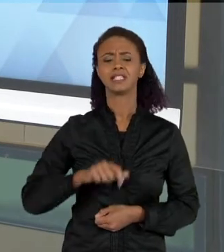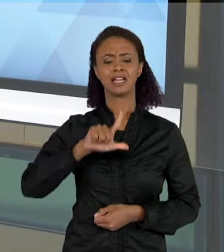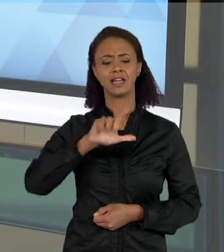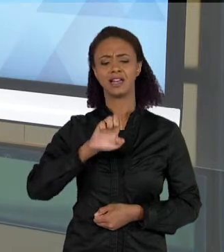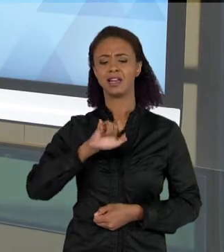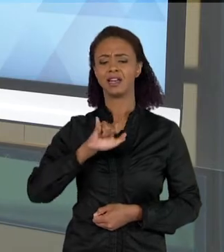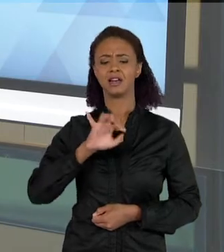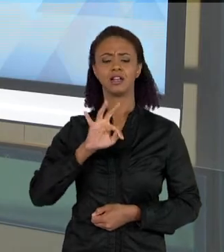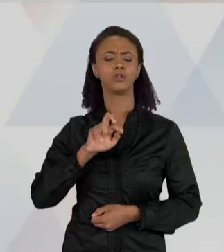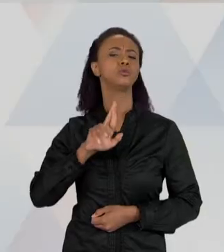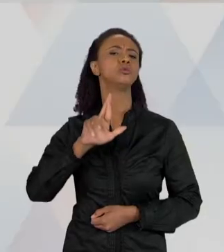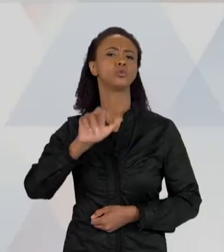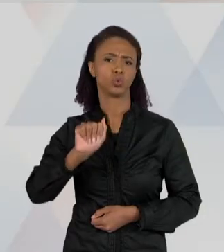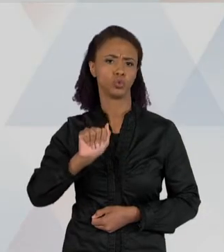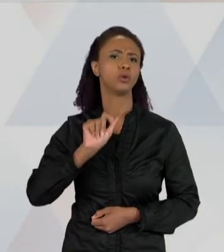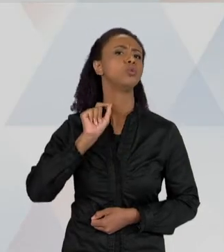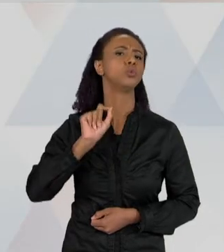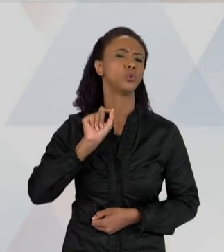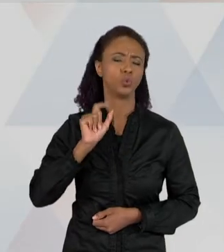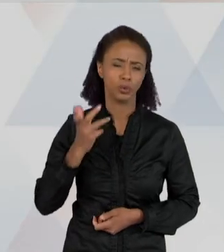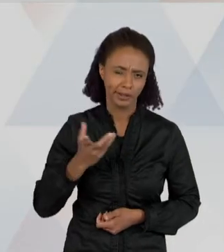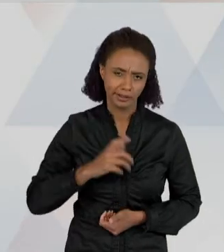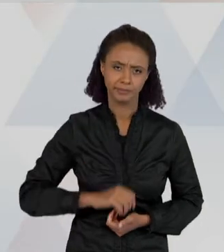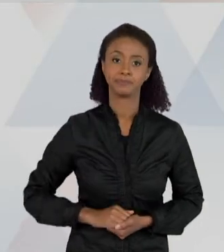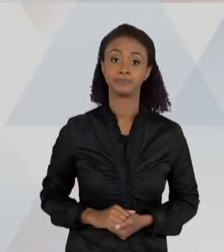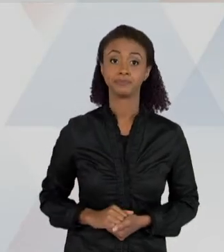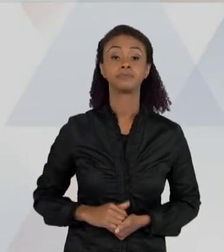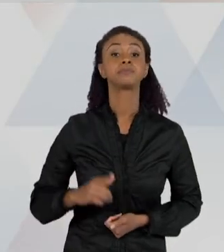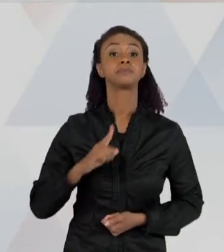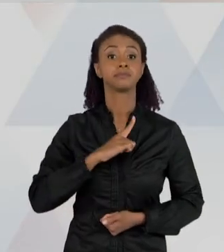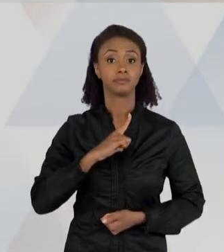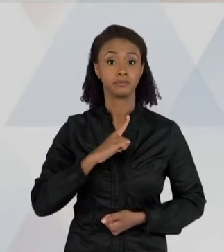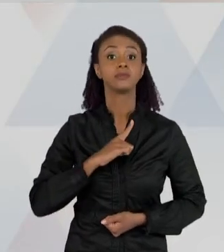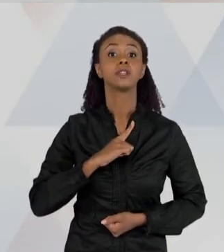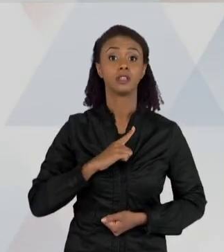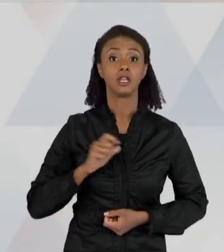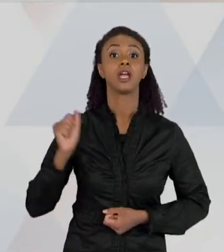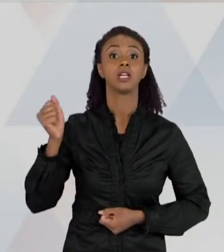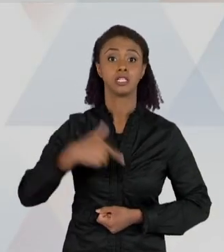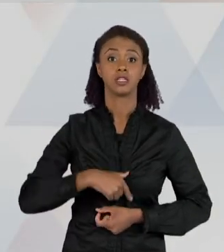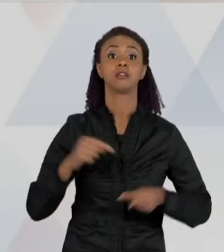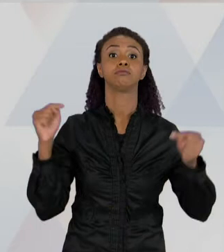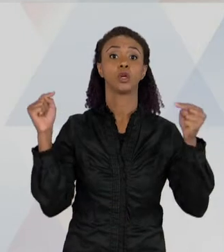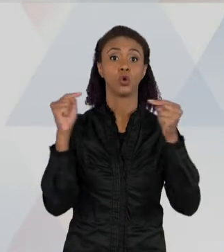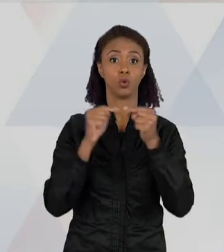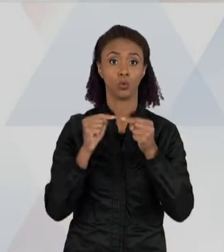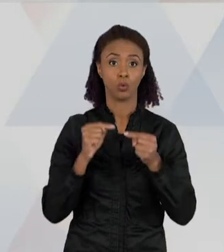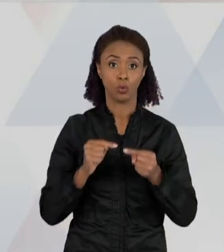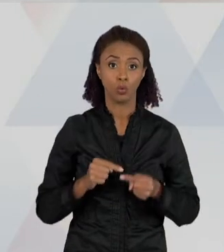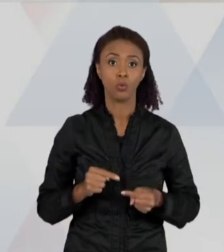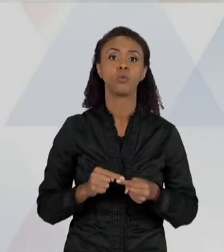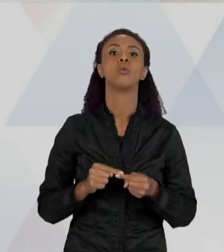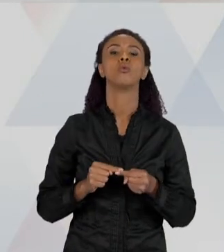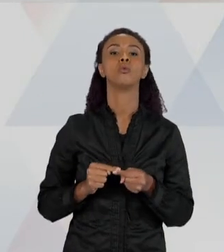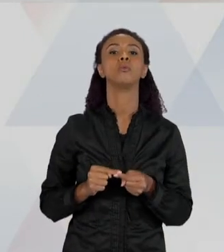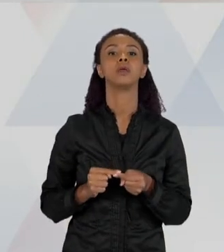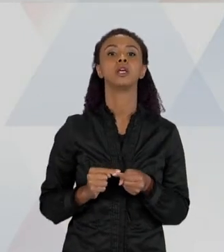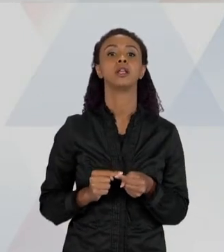ATIVIDADE DIALÓGICA ENTRE NEGOCIAÇÃO DE SENTIDOS, ENTRE QUEM LÊ E O PRÓPRIO TEXTO.